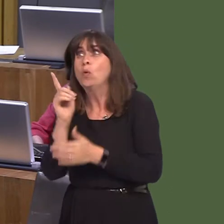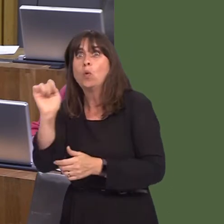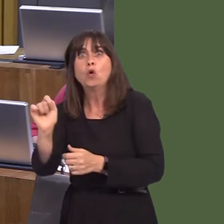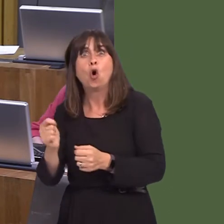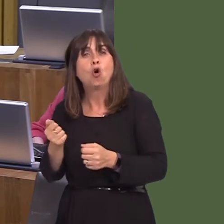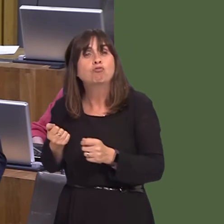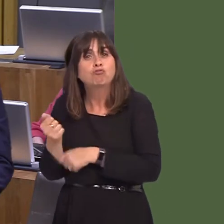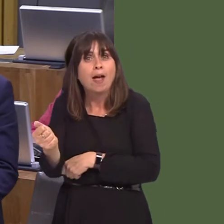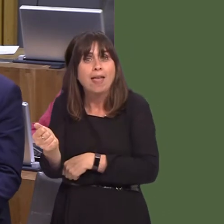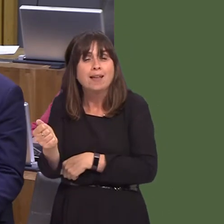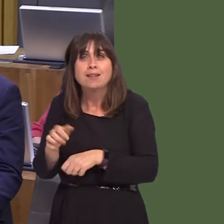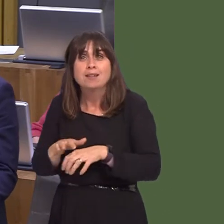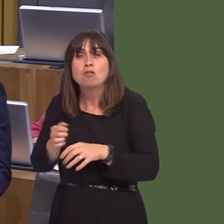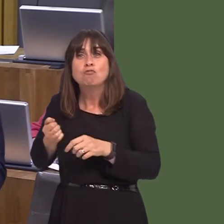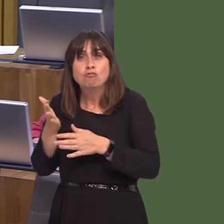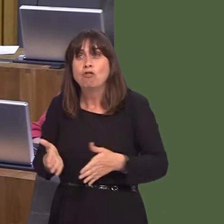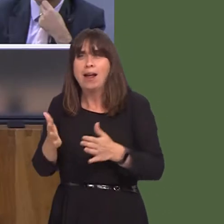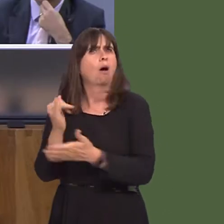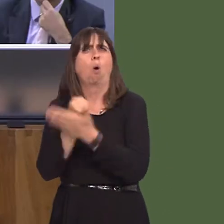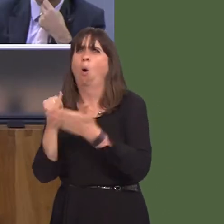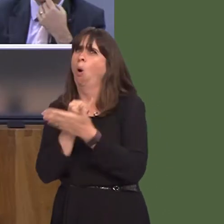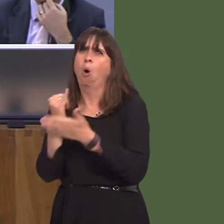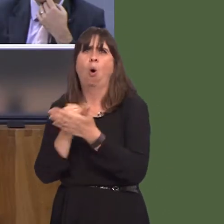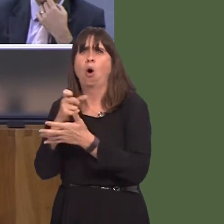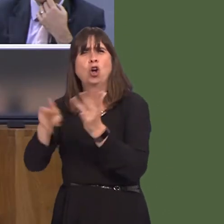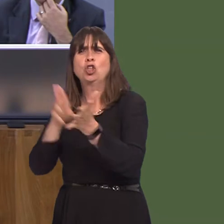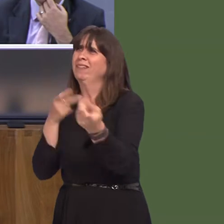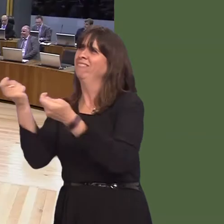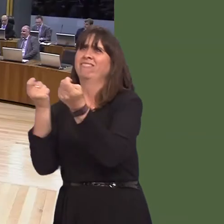Have a look at the shambles you've made of the railways. It's a disgrace what the Tories